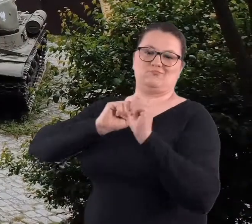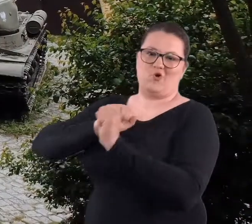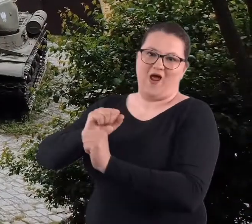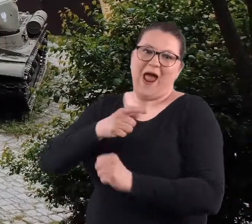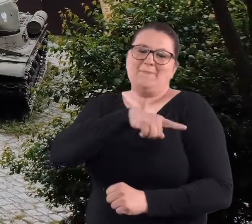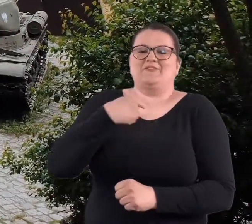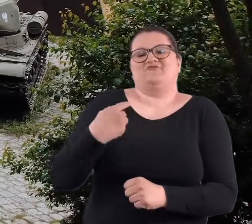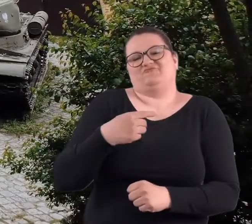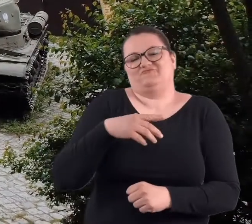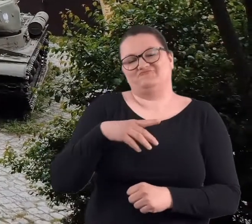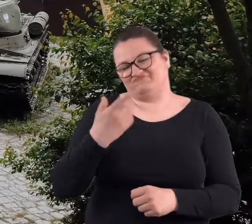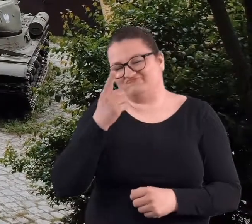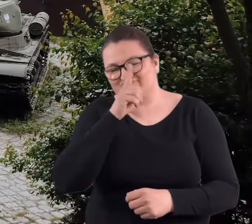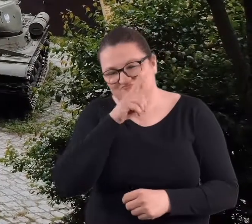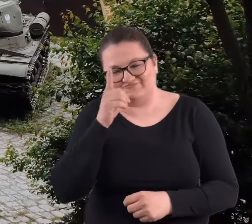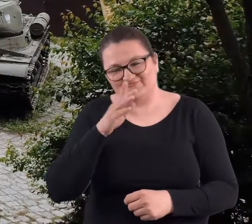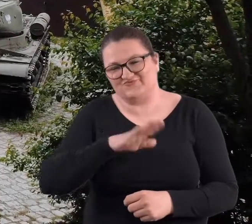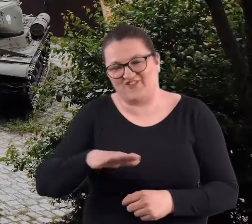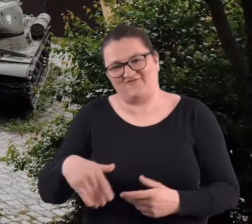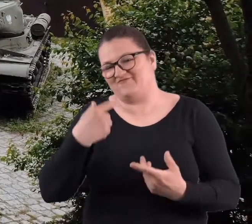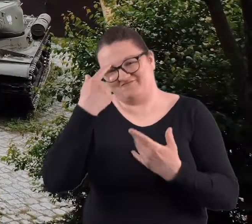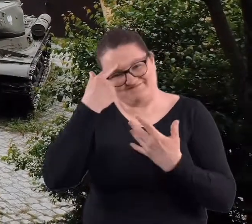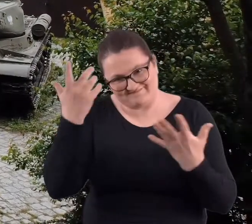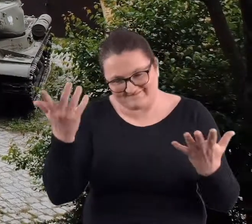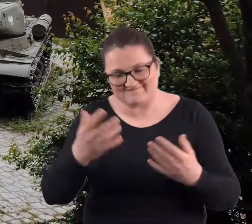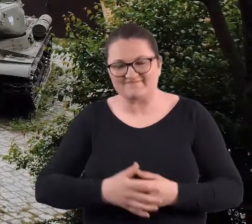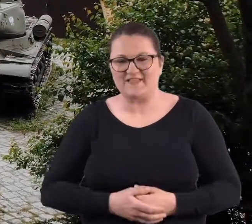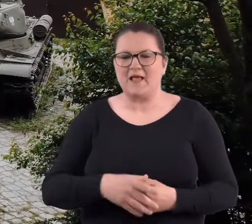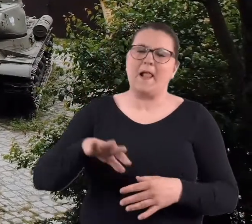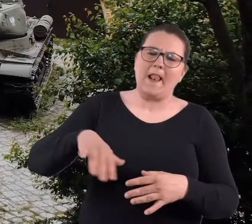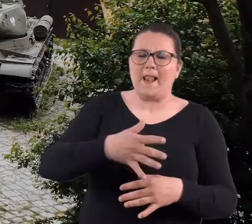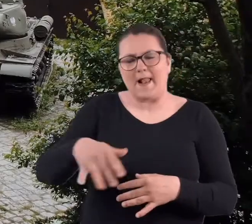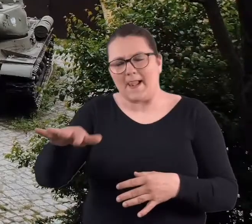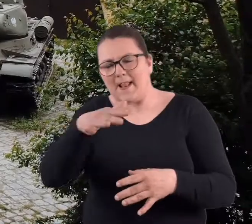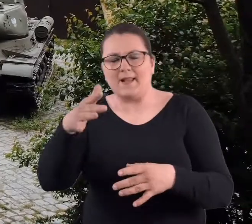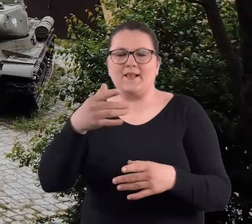No ale my dzieciaki to gdzie tam. Lataliśmy po tych fortach do